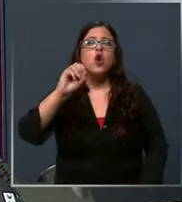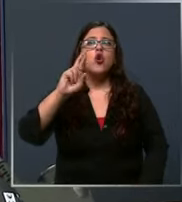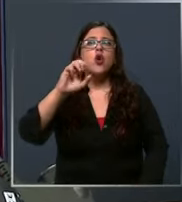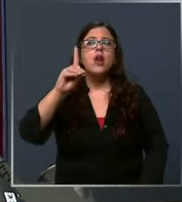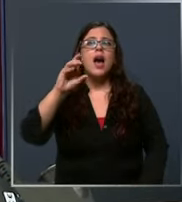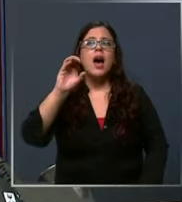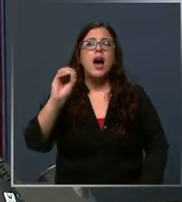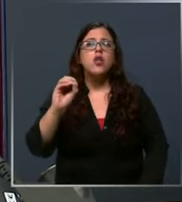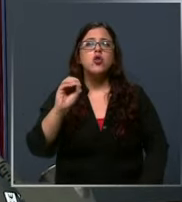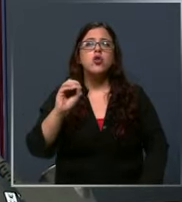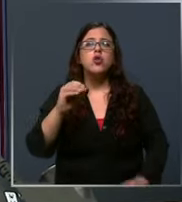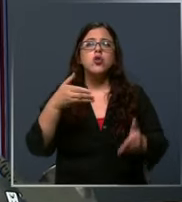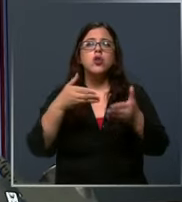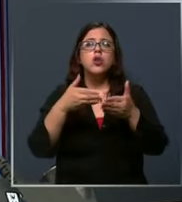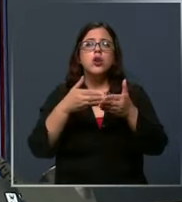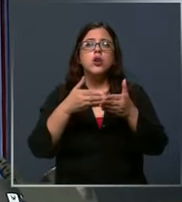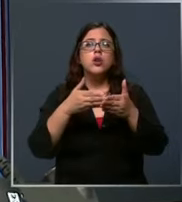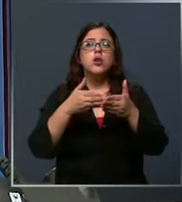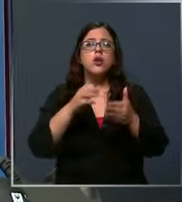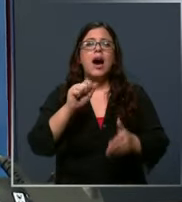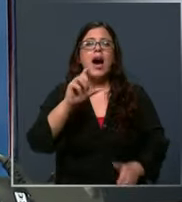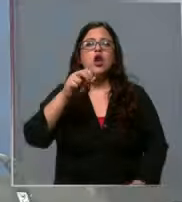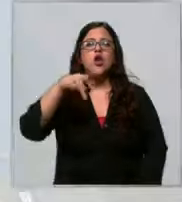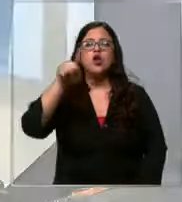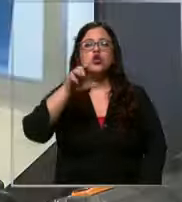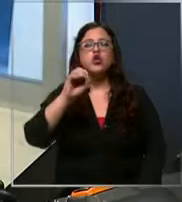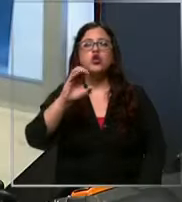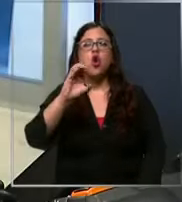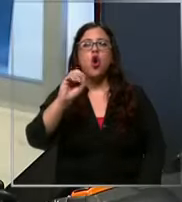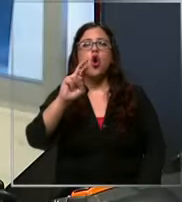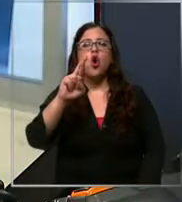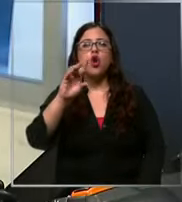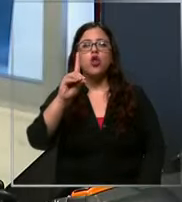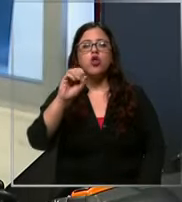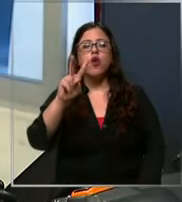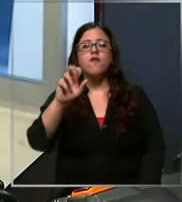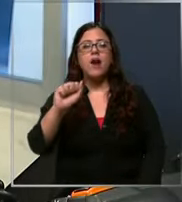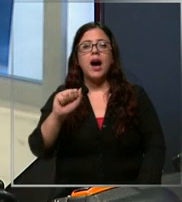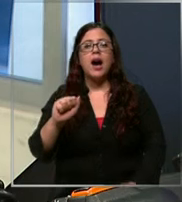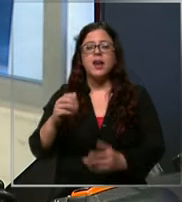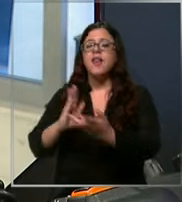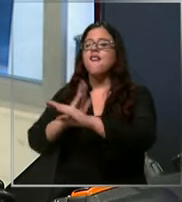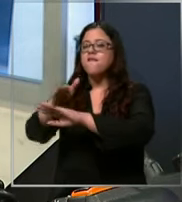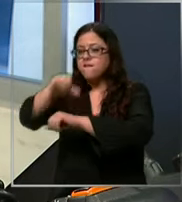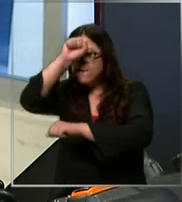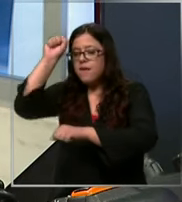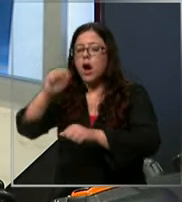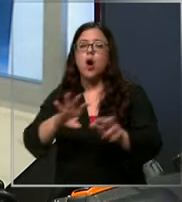dirige bombero al lugar Okay gracias gracias a usted no podemos perder el tiempo en estar